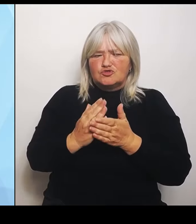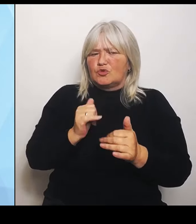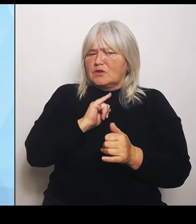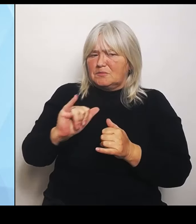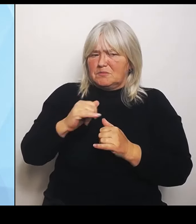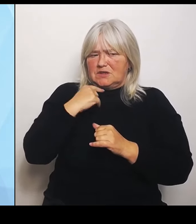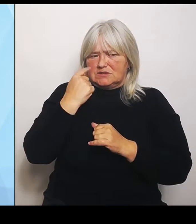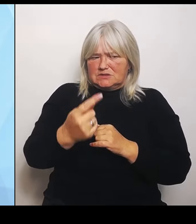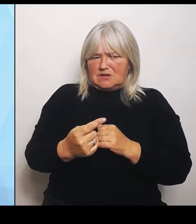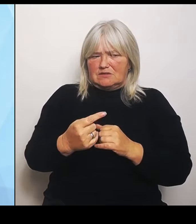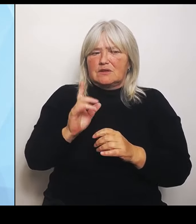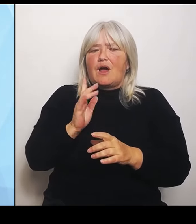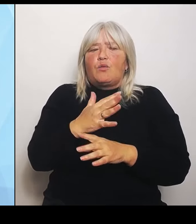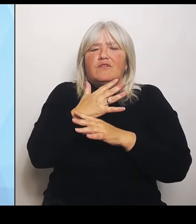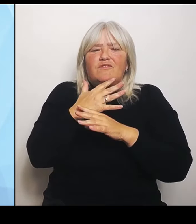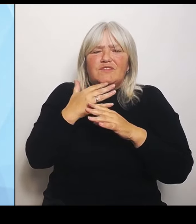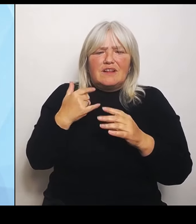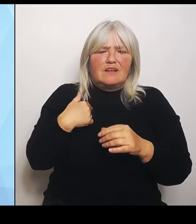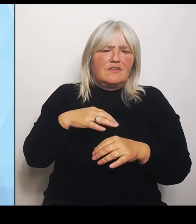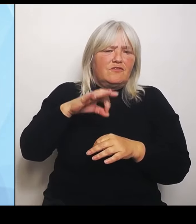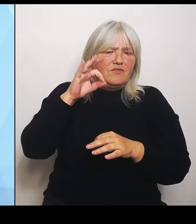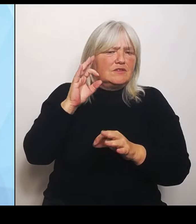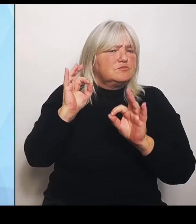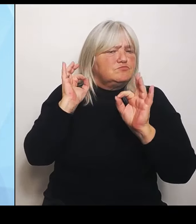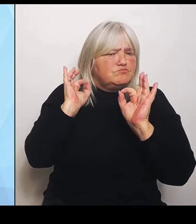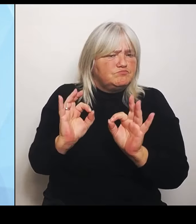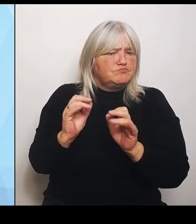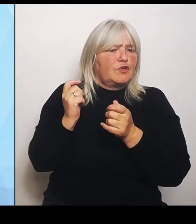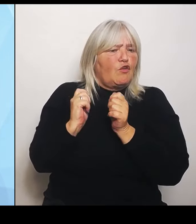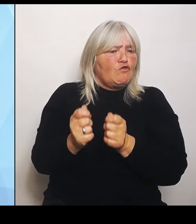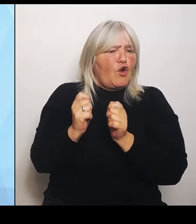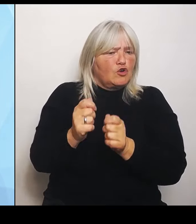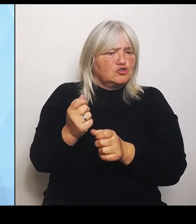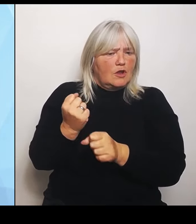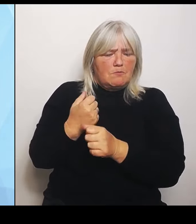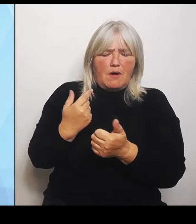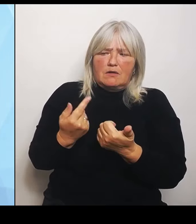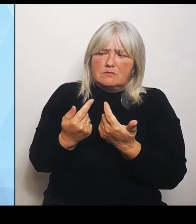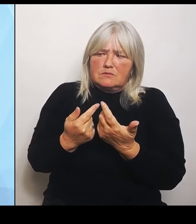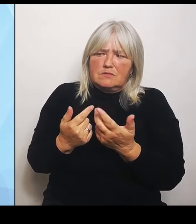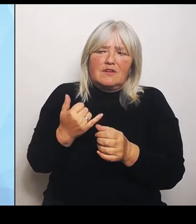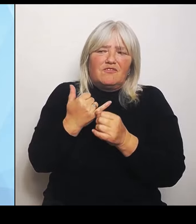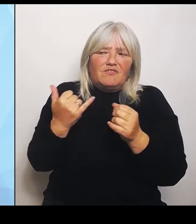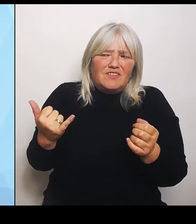Vorschläge gemacht, wie man diesen Reformprozess umstrukturieren könnte und gestalten könnte und auch so, dass er machbar